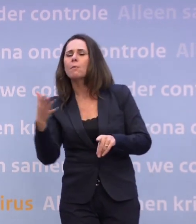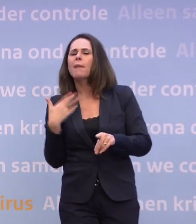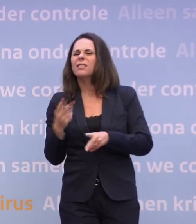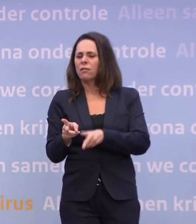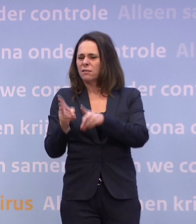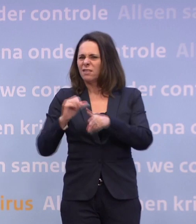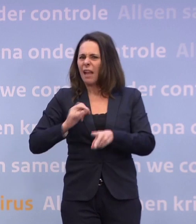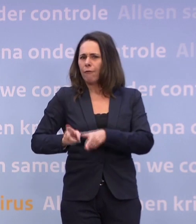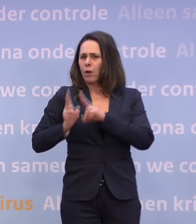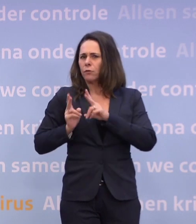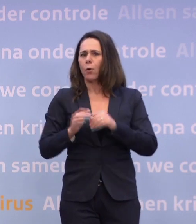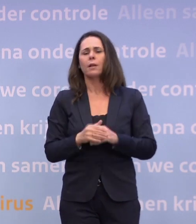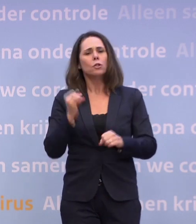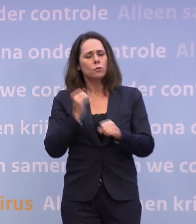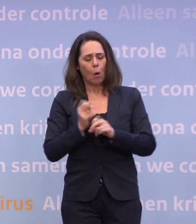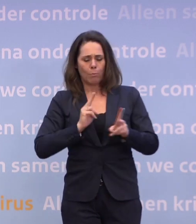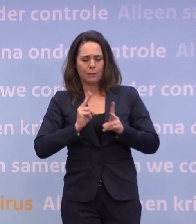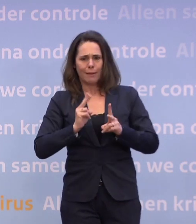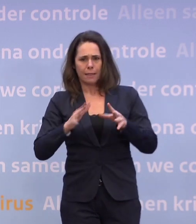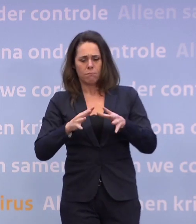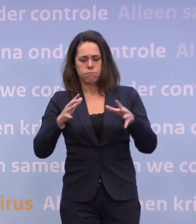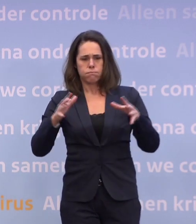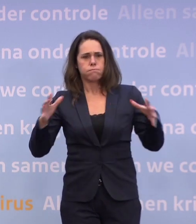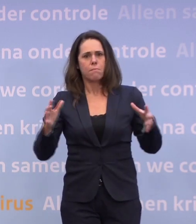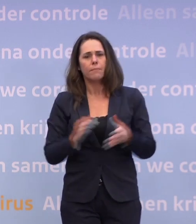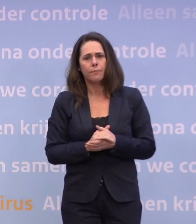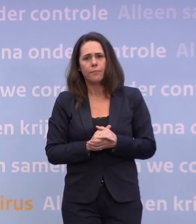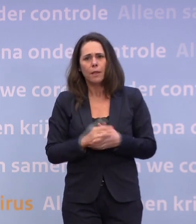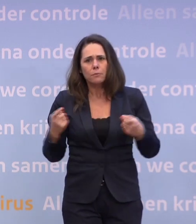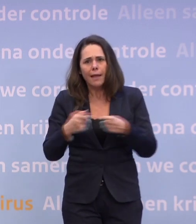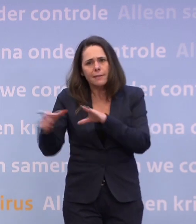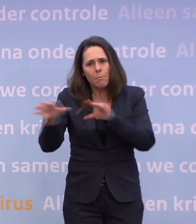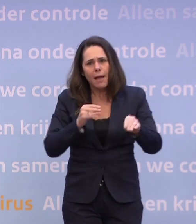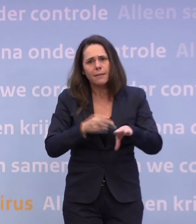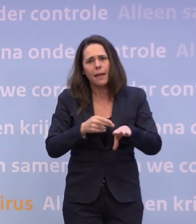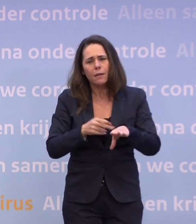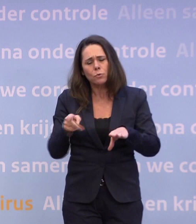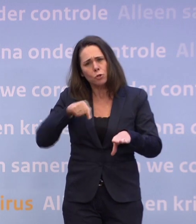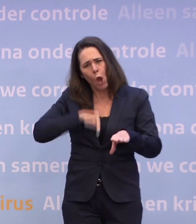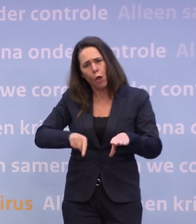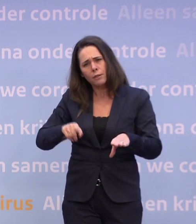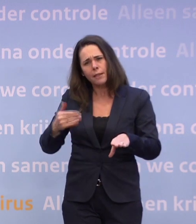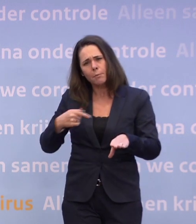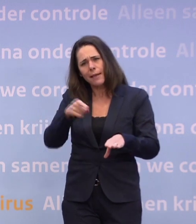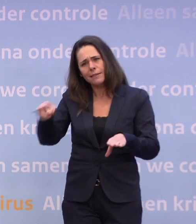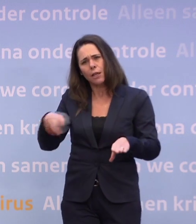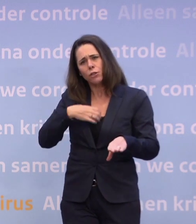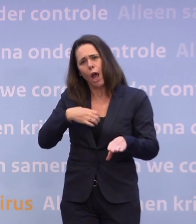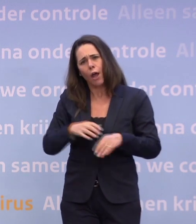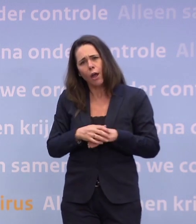Toch ziet u dat die besmettingen oplopen en mogelijk extra maatregelen nodig zijn. Bent u teleurgesteld in het gedrag van mensen? Nee, want dat zou weer de indruk wekken...